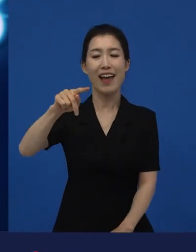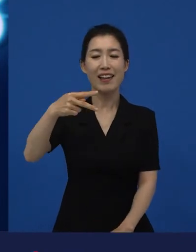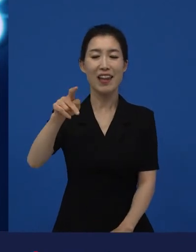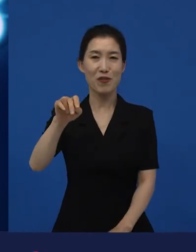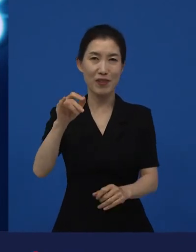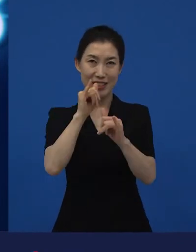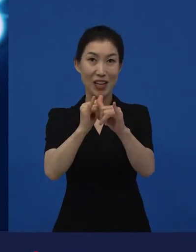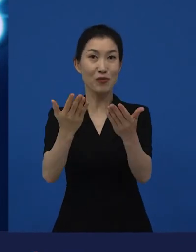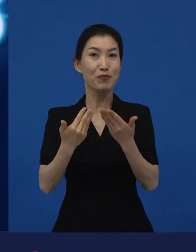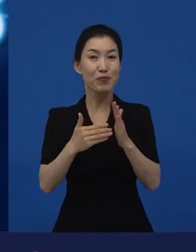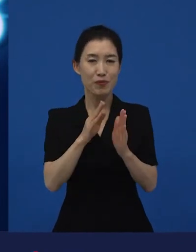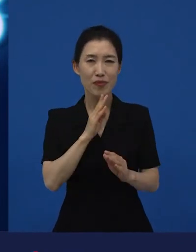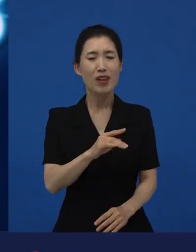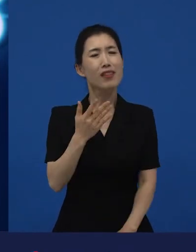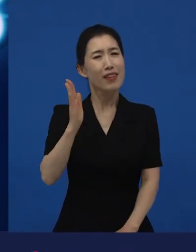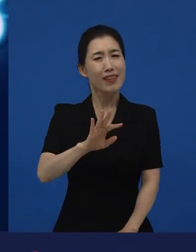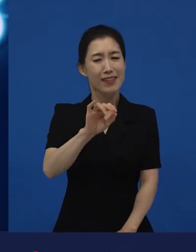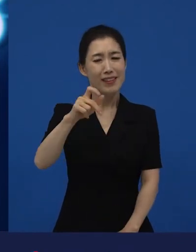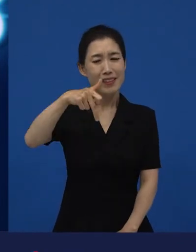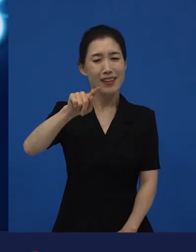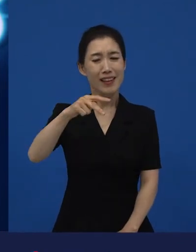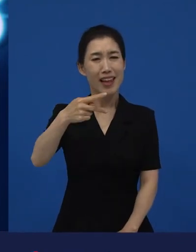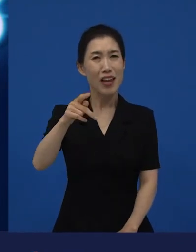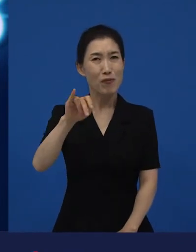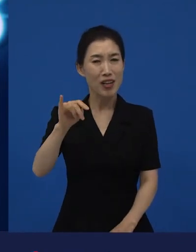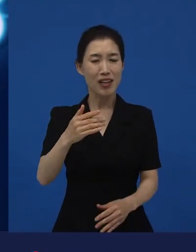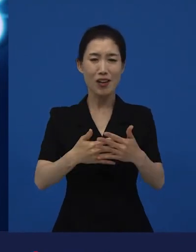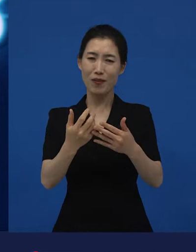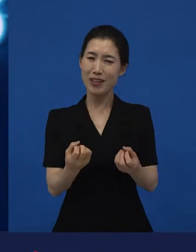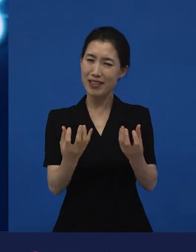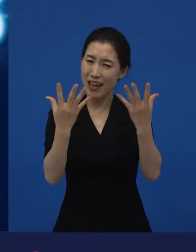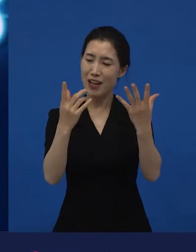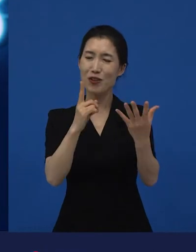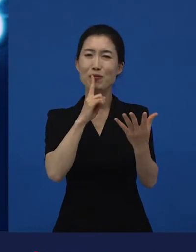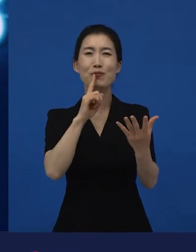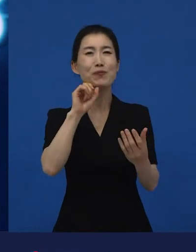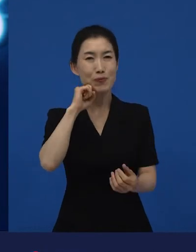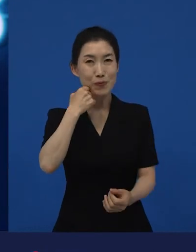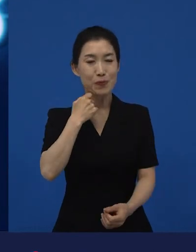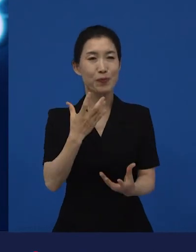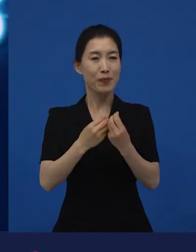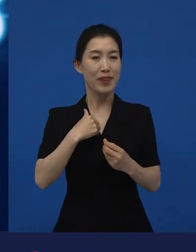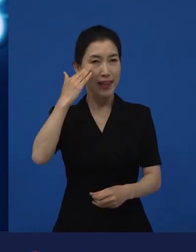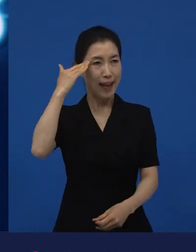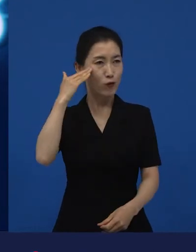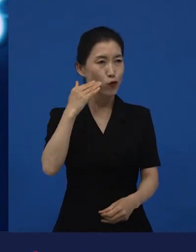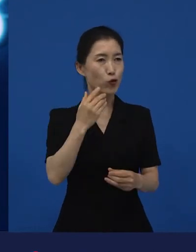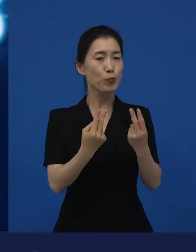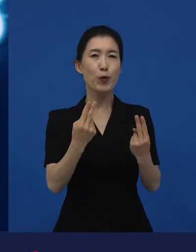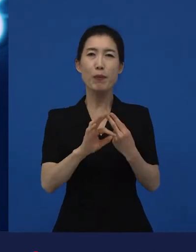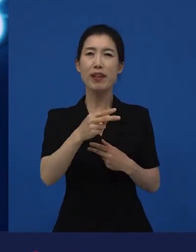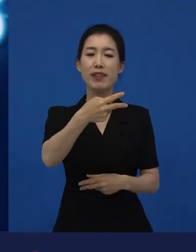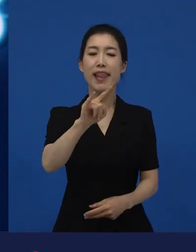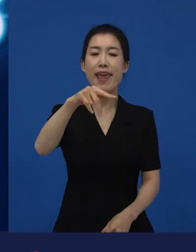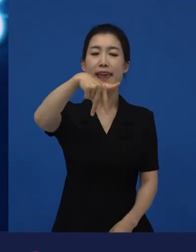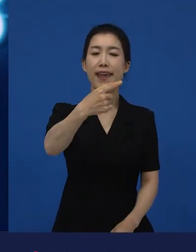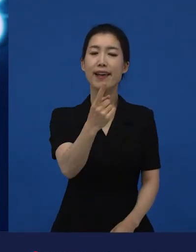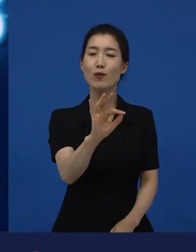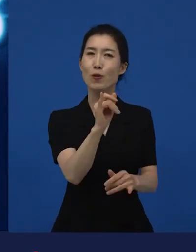그 아카데미 같은 경우는 영화제라고 말하기보다는 우리나라의 대종상이랄까 이런 것처럼